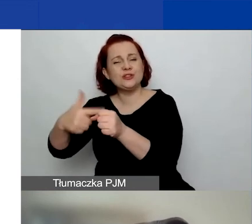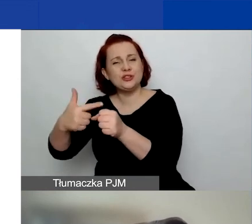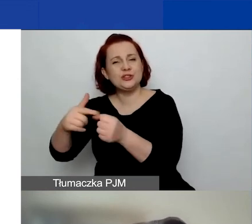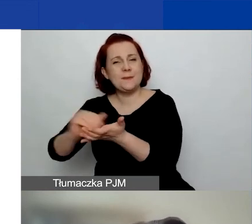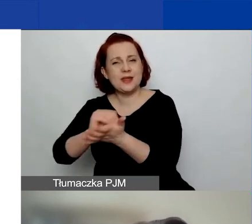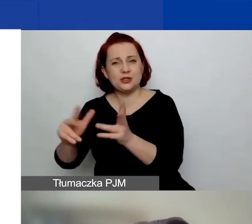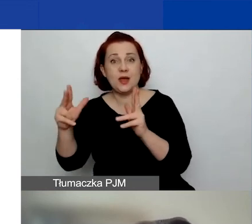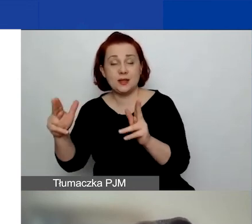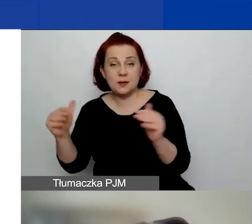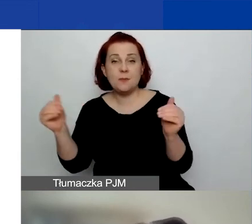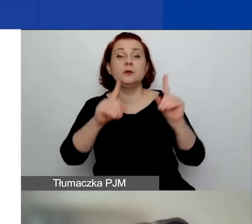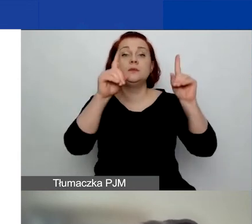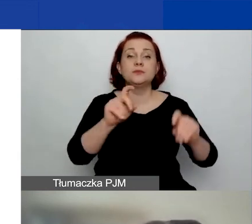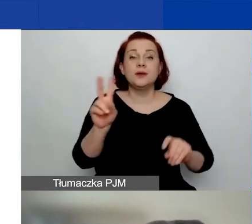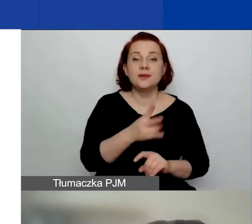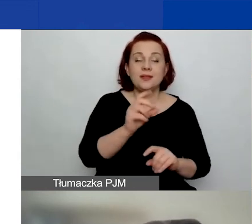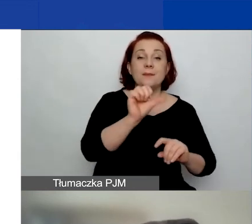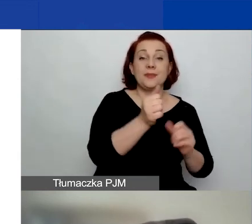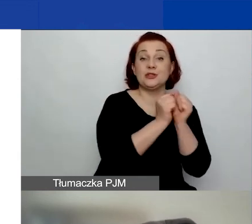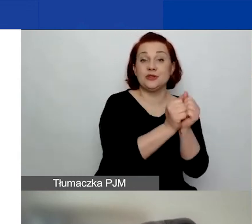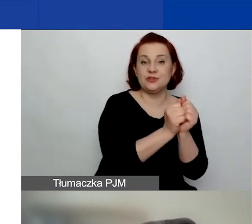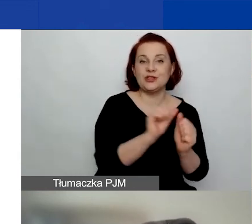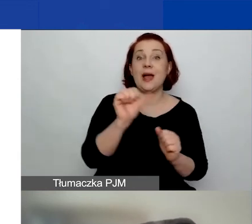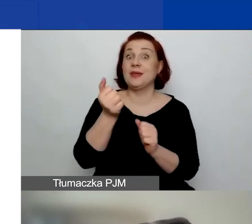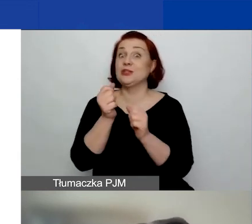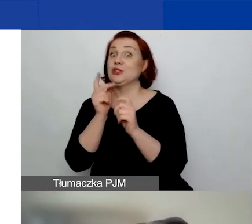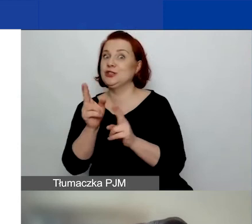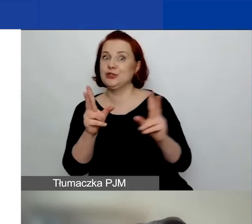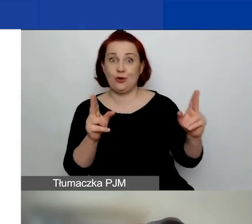można rozpocząć pomiędzy 1 września a 1 listopada tego roku,